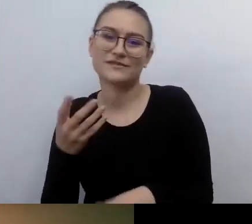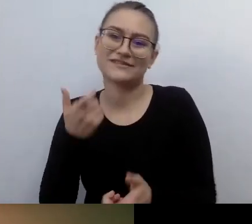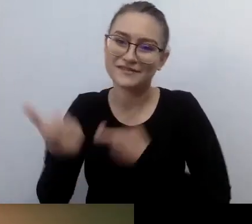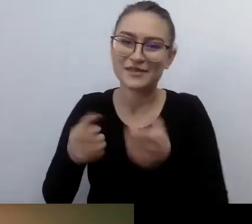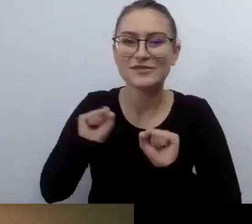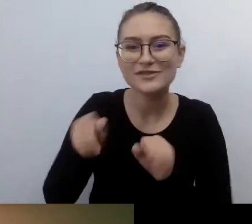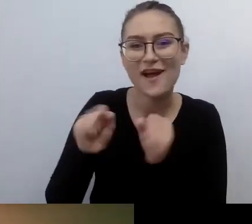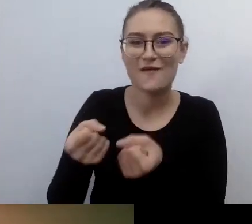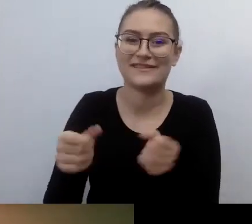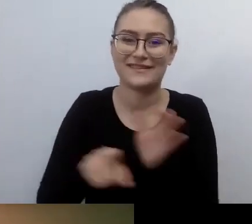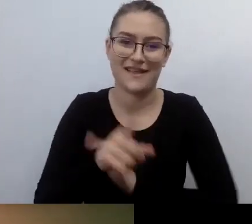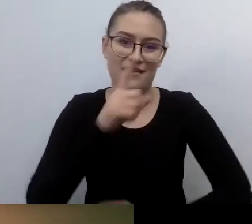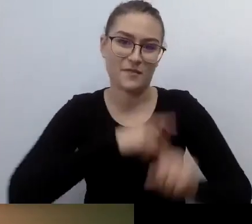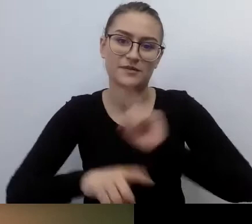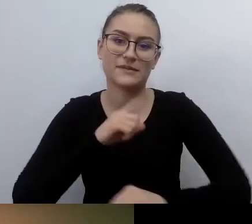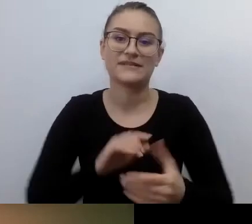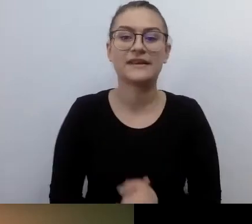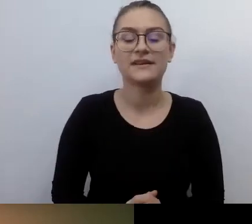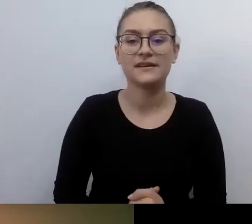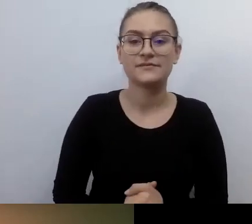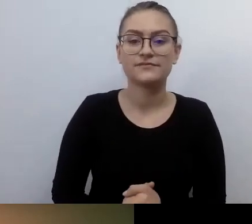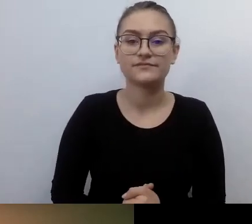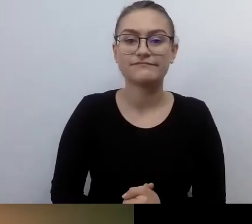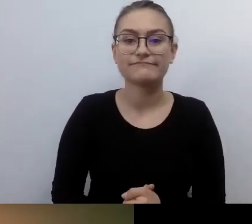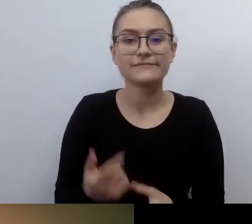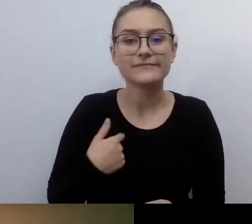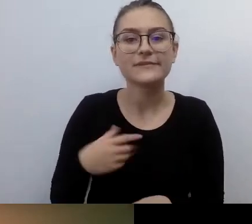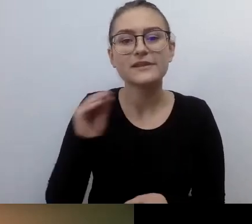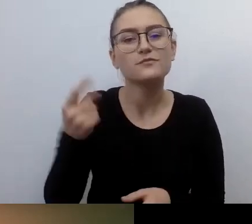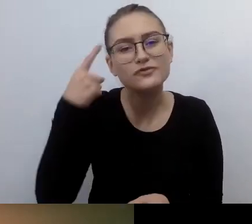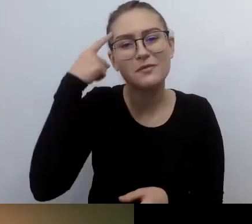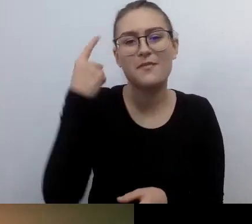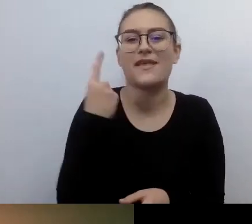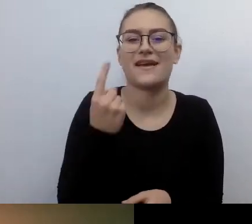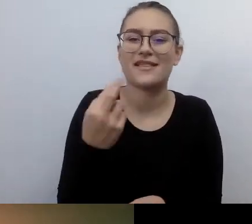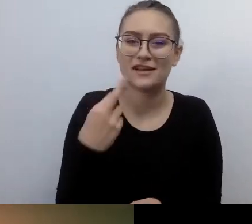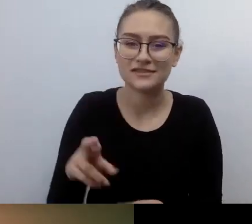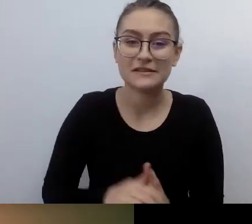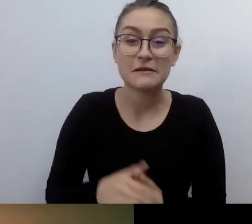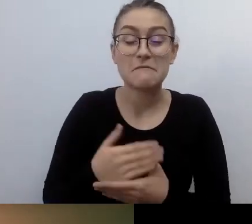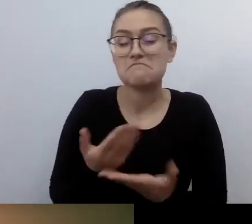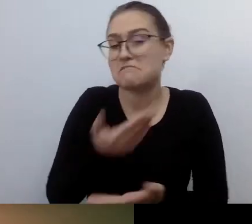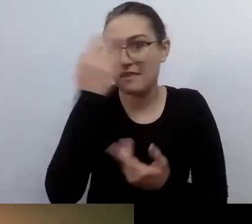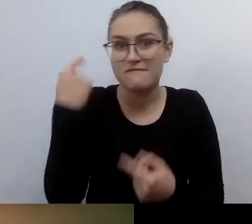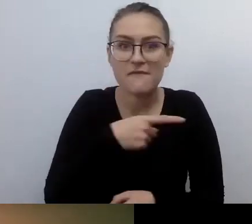Przepraszam, przypomnę taką rzecz. Nie wiem, czy ktoś z państwa pamięta o sławnym art. 80.